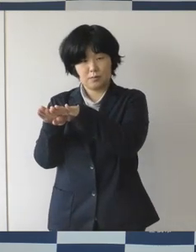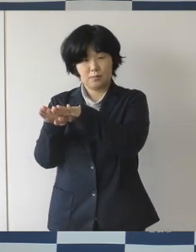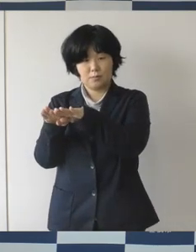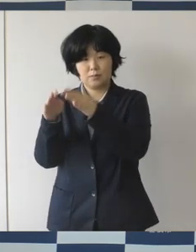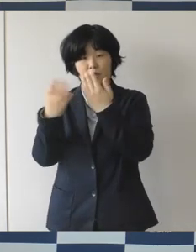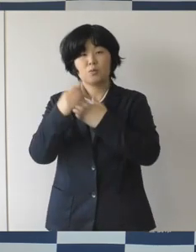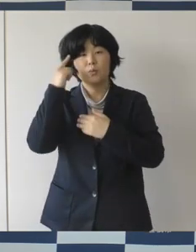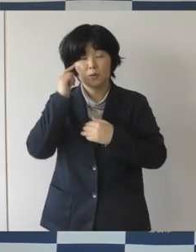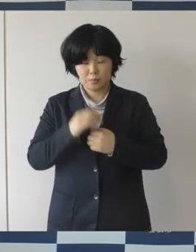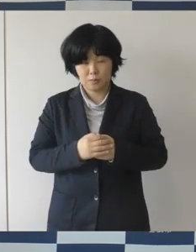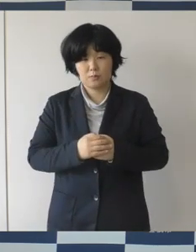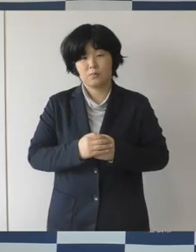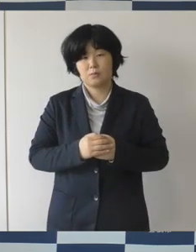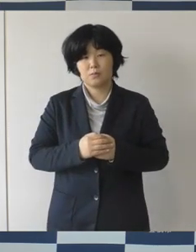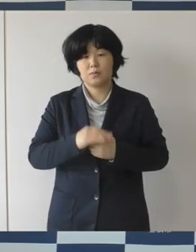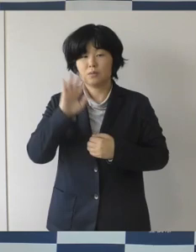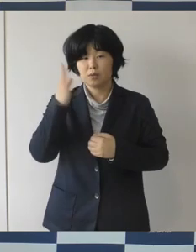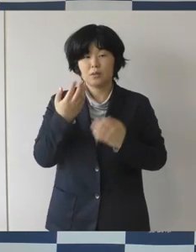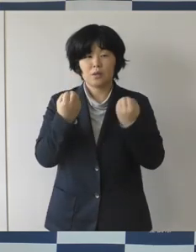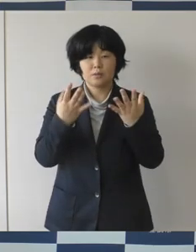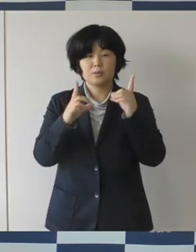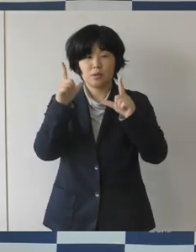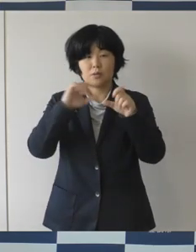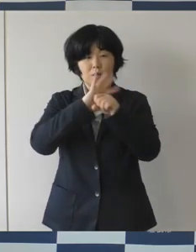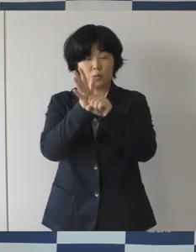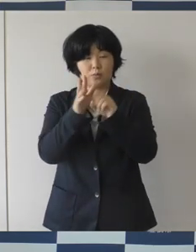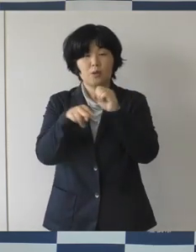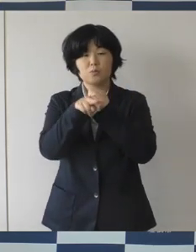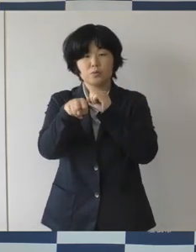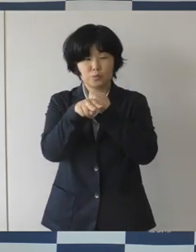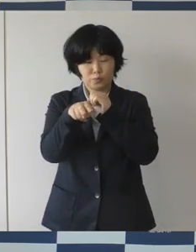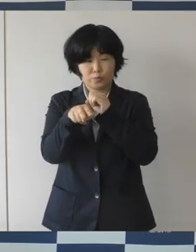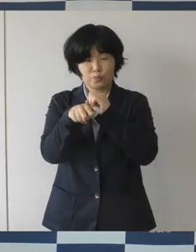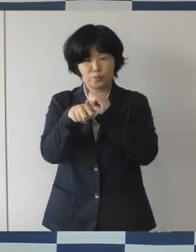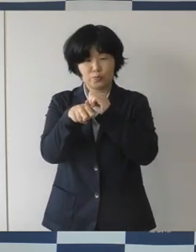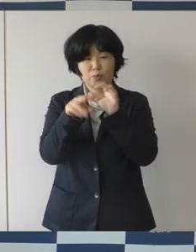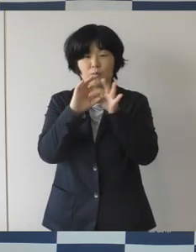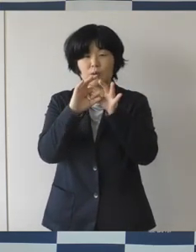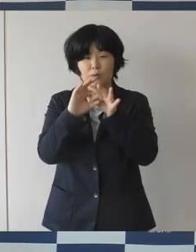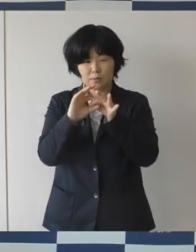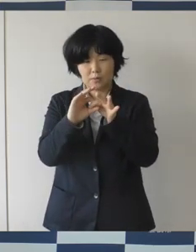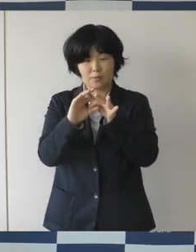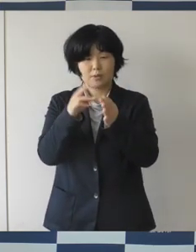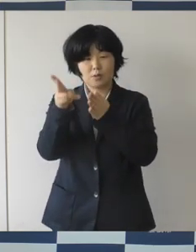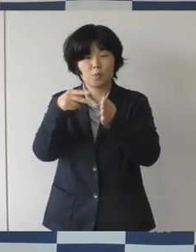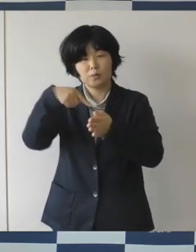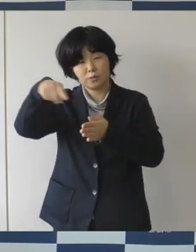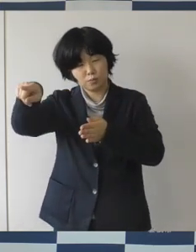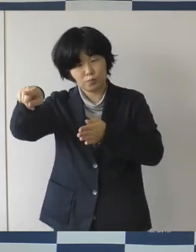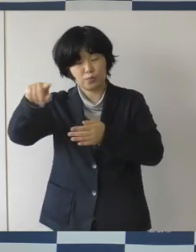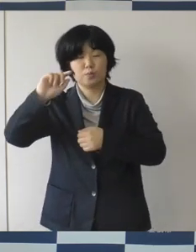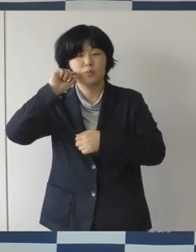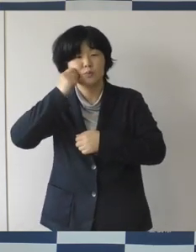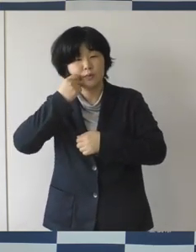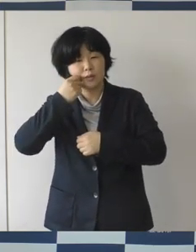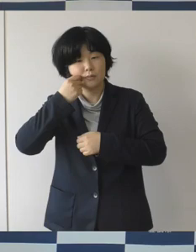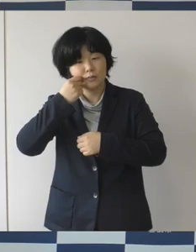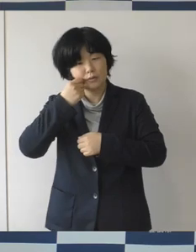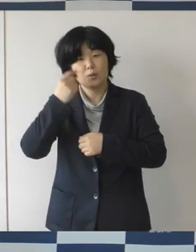ただ、新型コロナウイルスの影響で、遠出なんかは難しい状況だろうと思います。